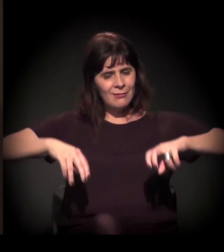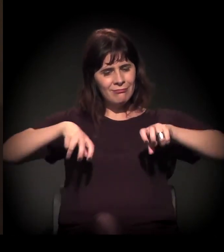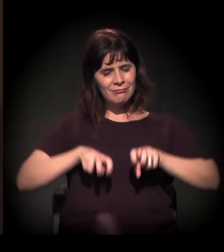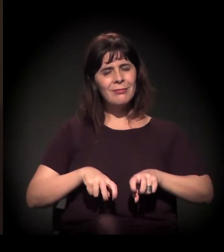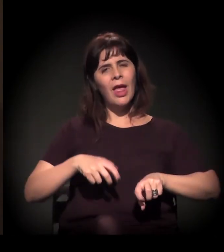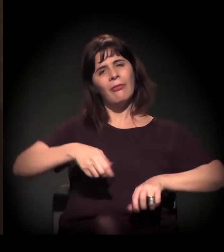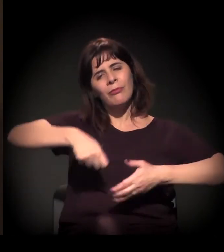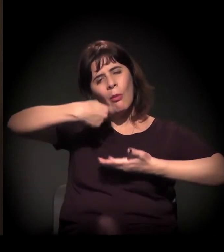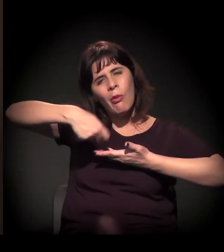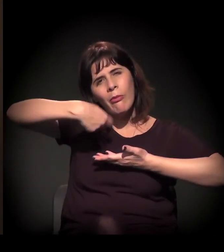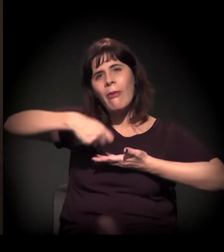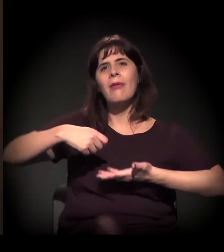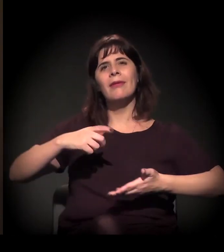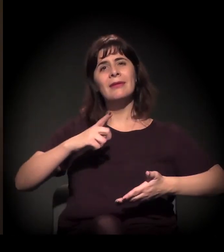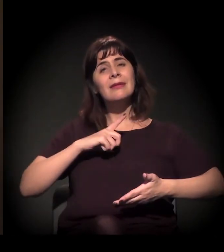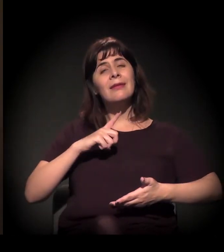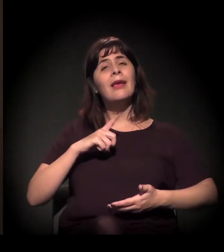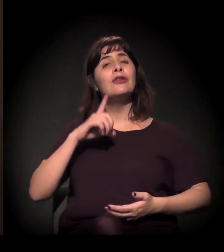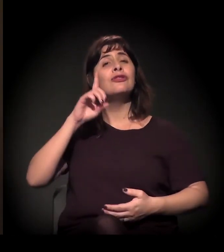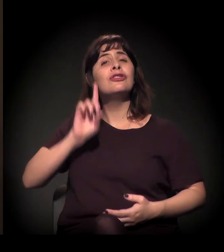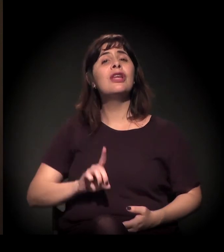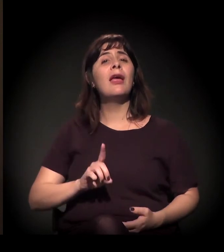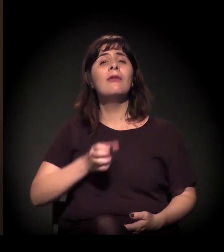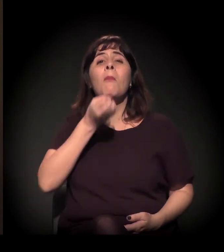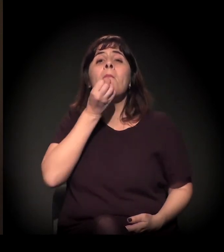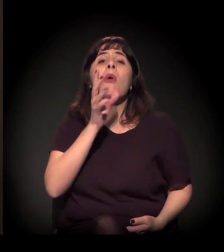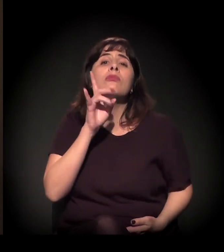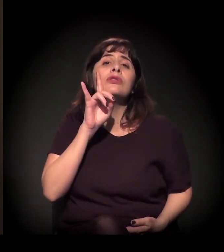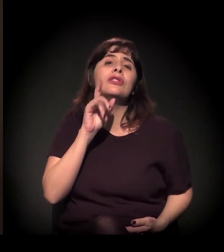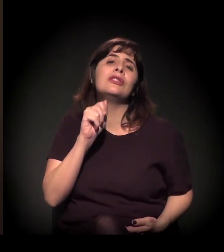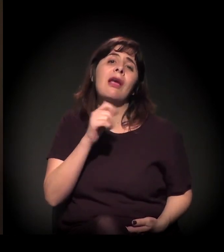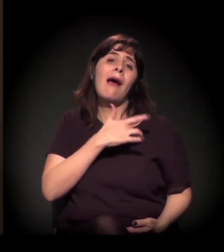Ter direito ao "bom dia", com saúde e com amor.